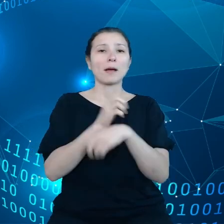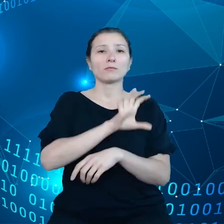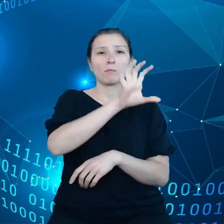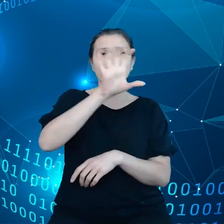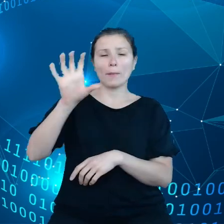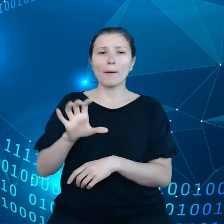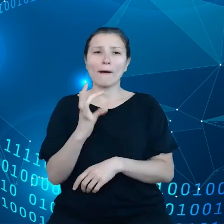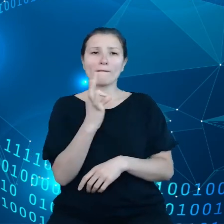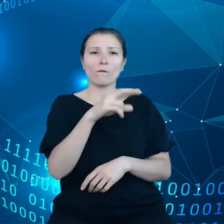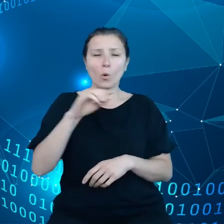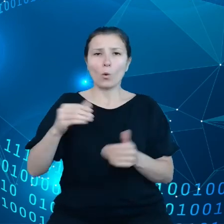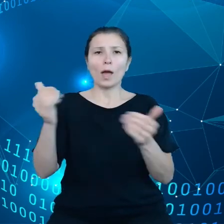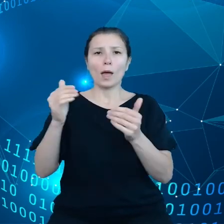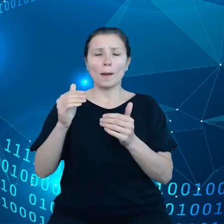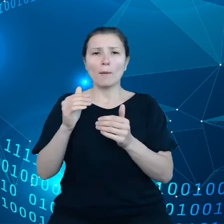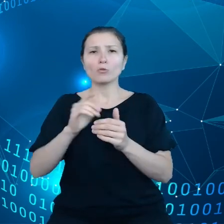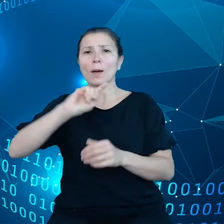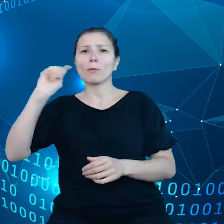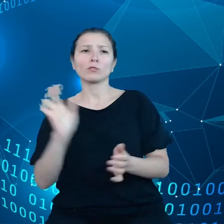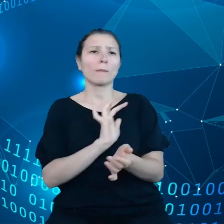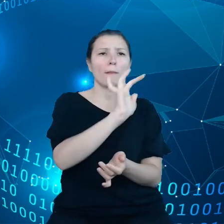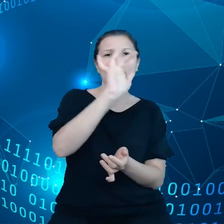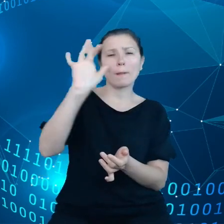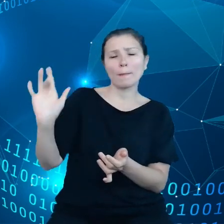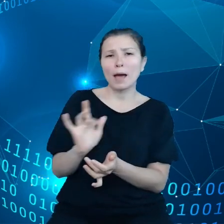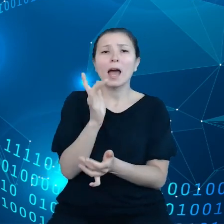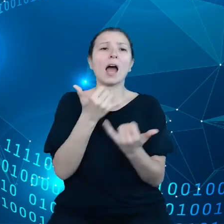ale nie pomiędzy różnymi systemami opieki zdrowotnej, kiedy podróżujemy.